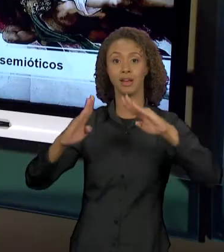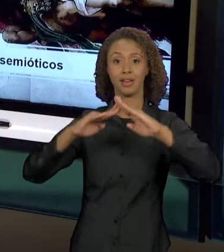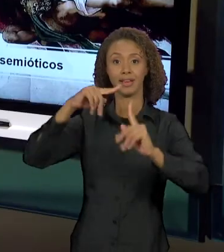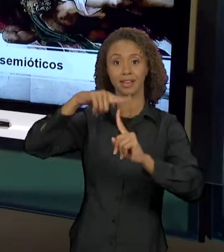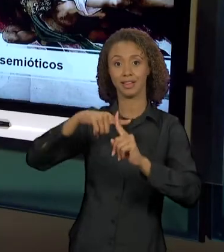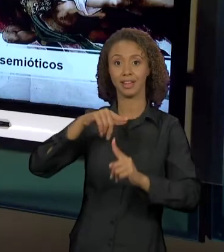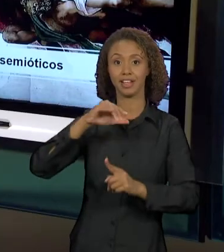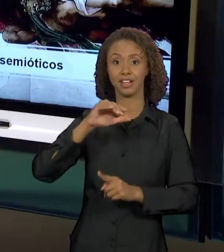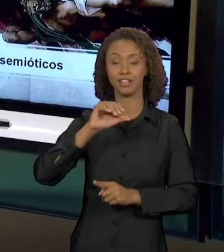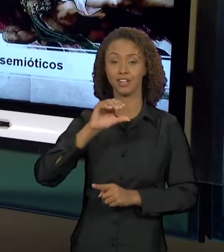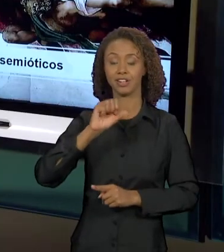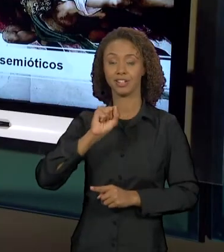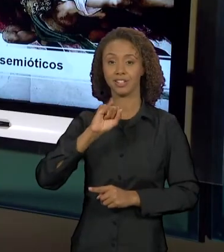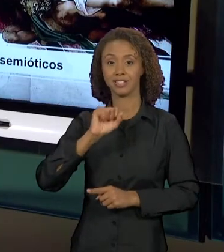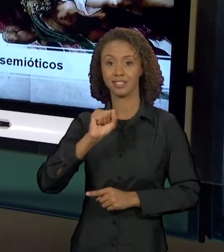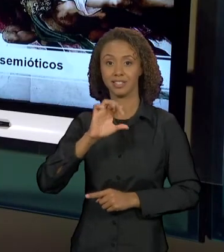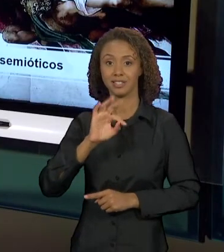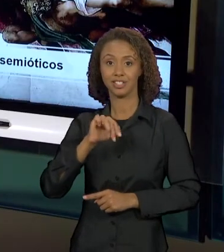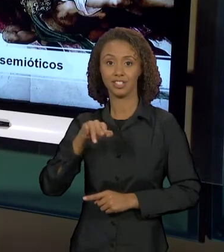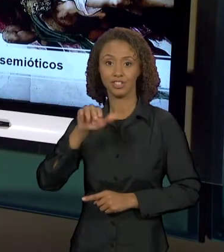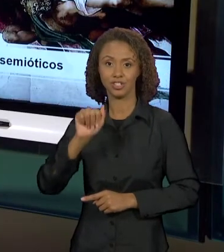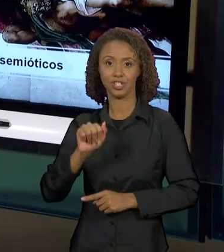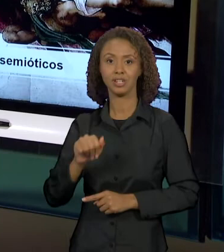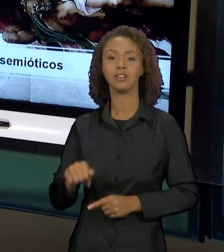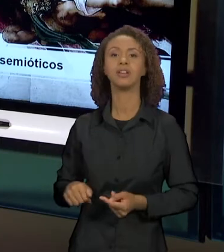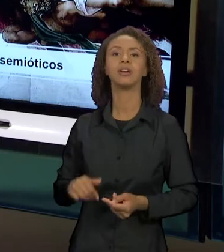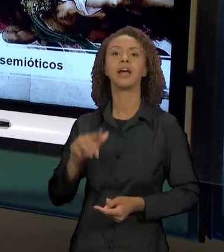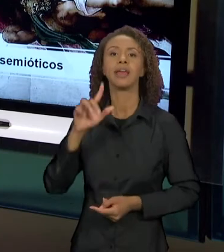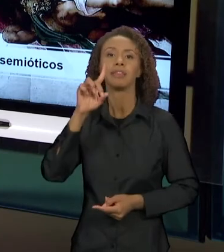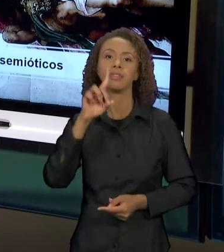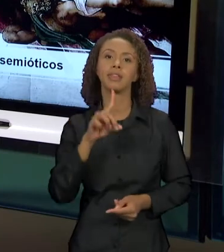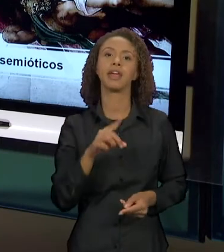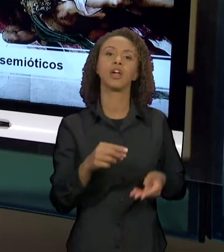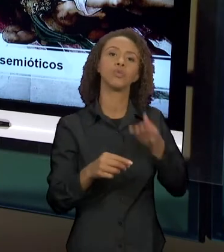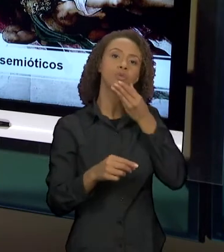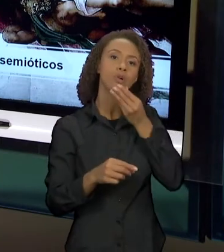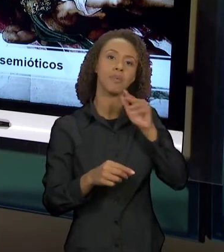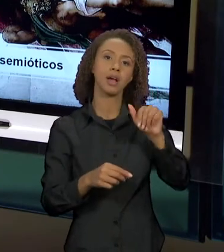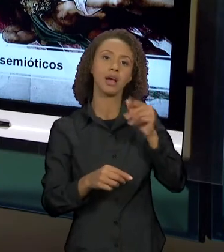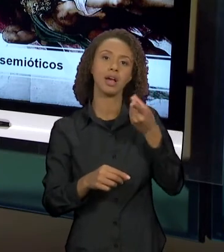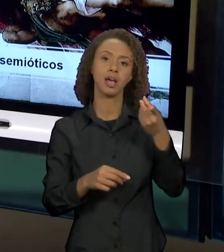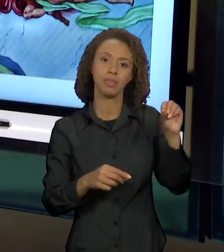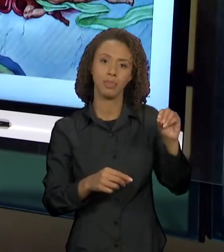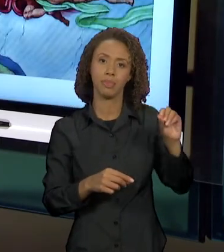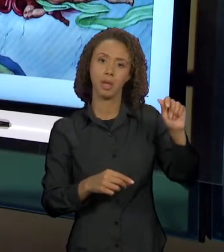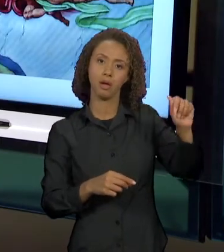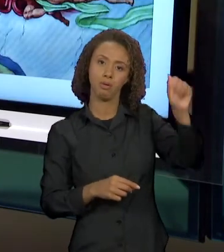BELEZA, A PERFEIÇÃO IMAGINADA PARA AQUELA ÉPOCA E